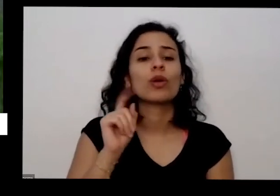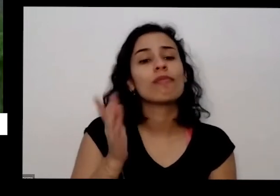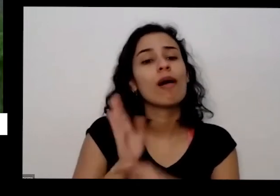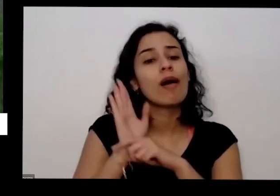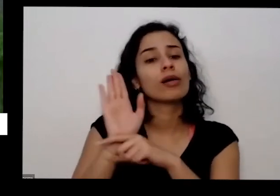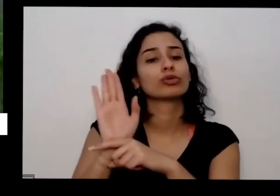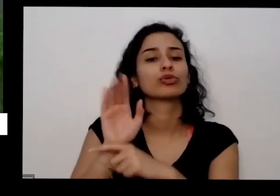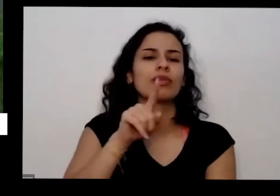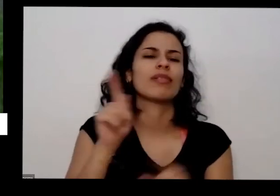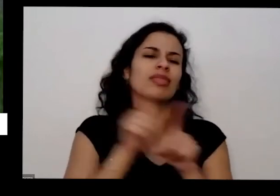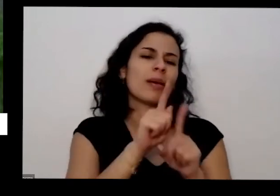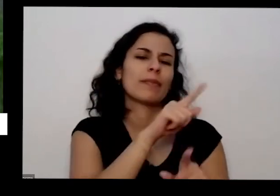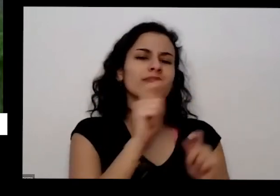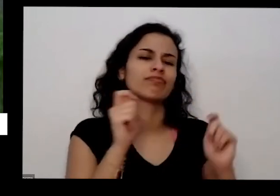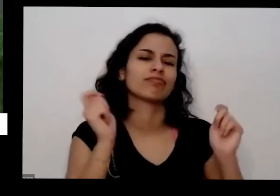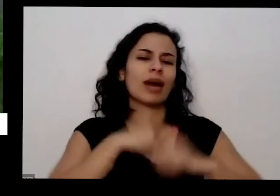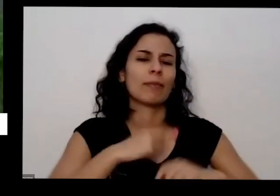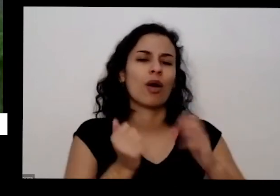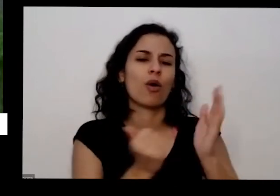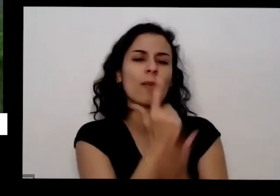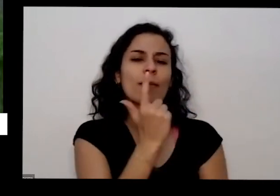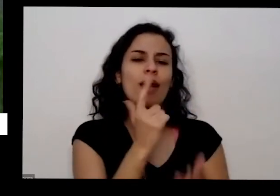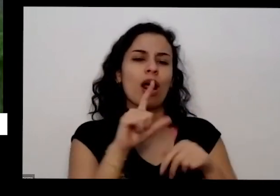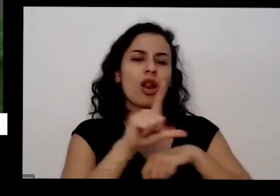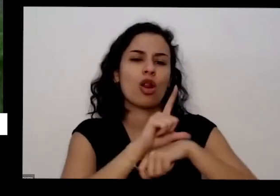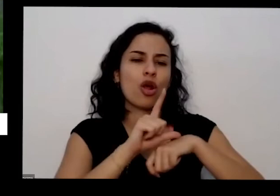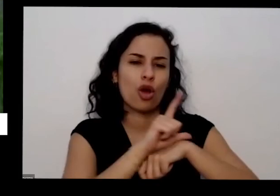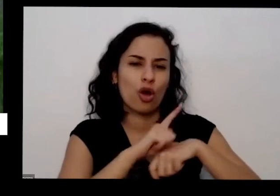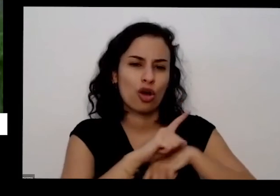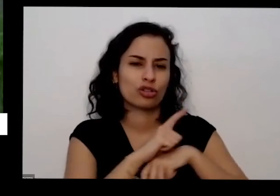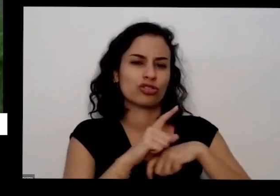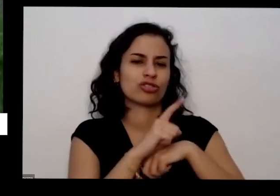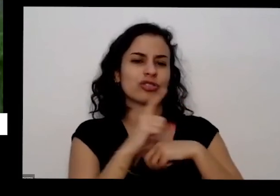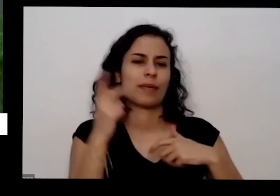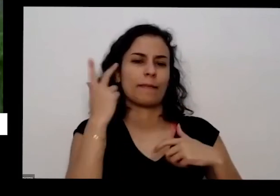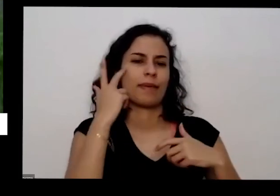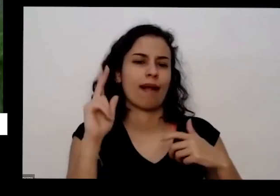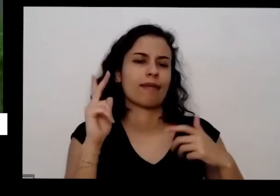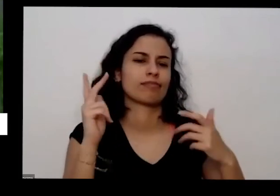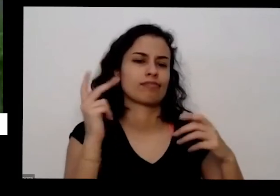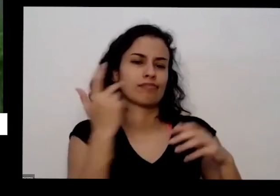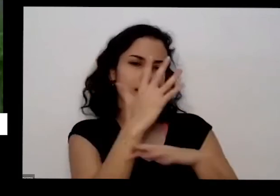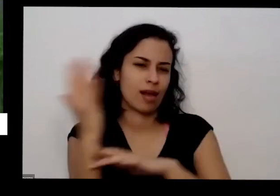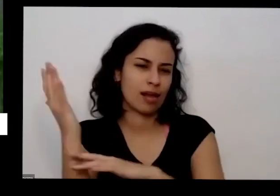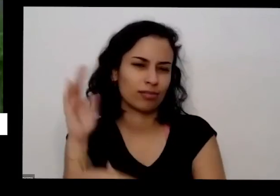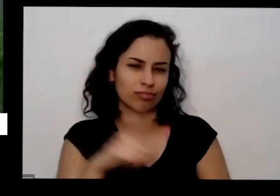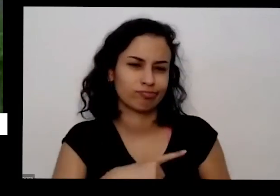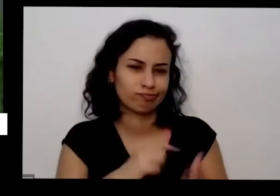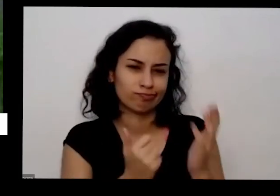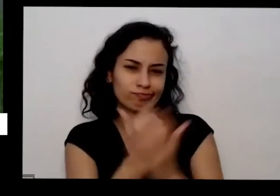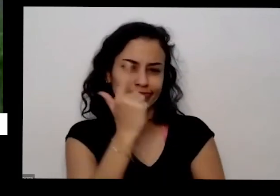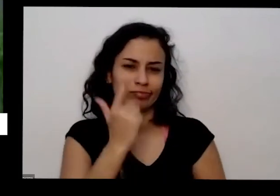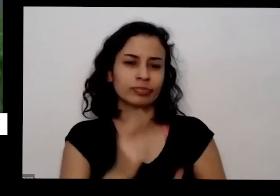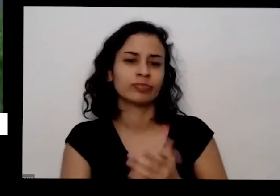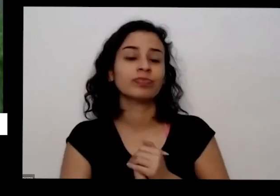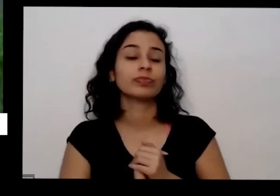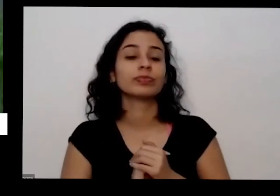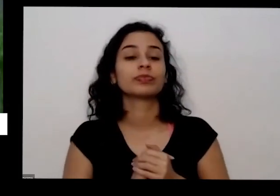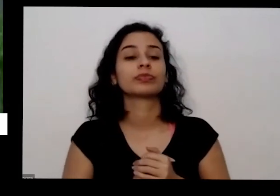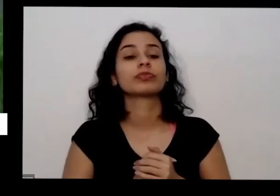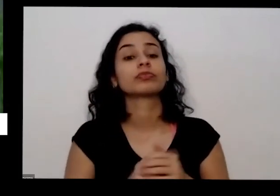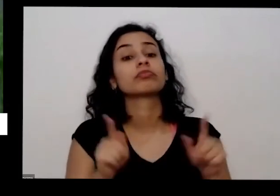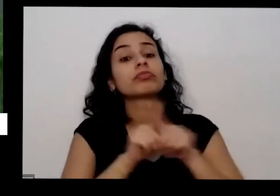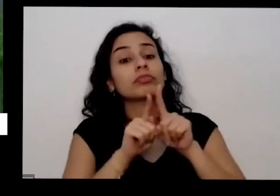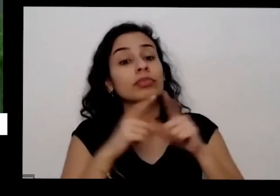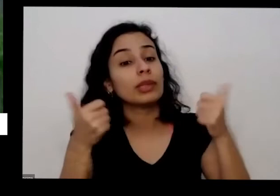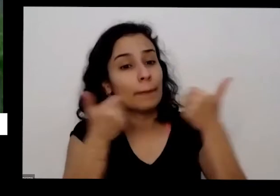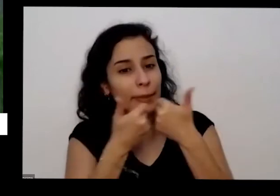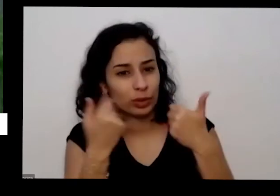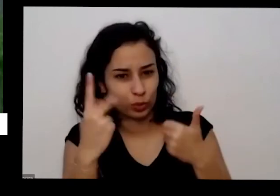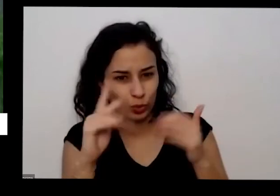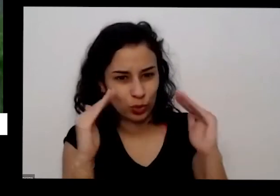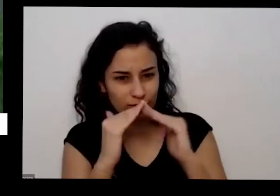que vende coisa de organismo Além disso se você tem também perto da sua casa vai uma dica bacana